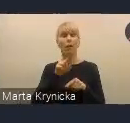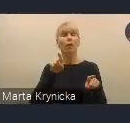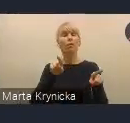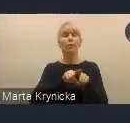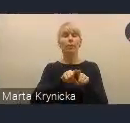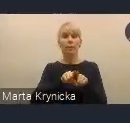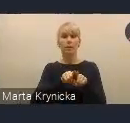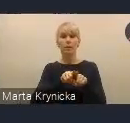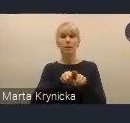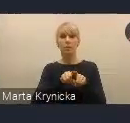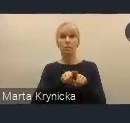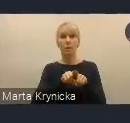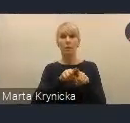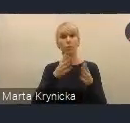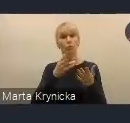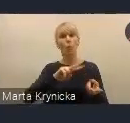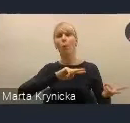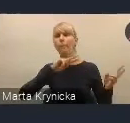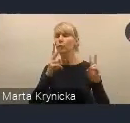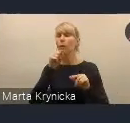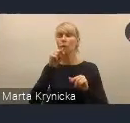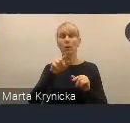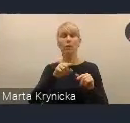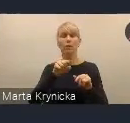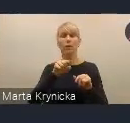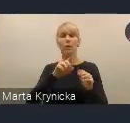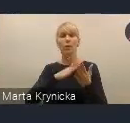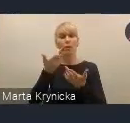na powodzenie realizacji celów tejże polityki.